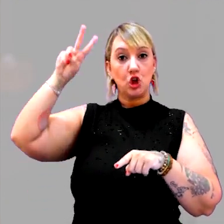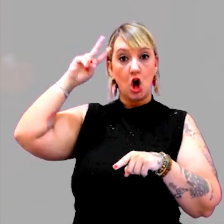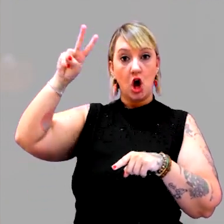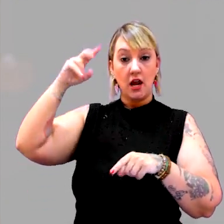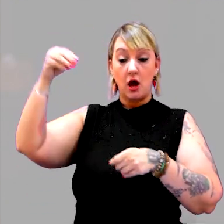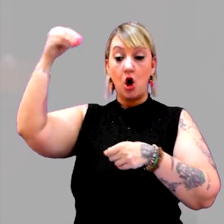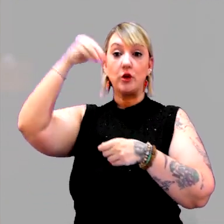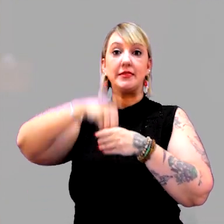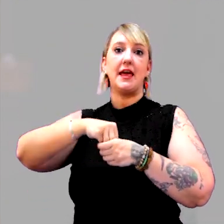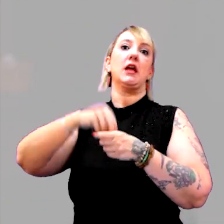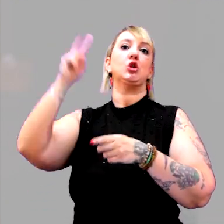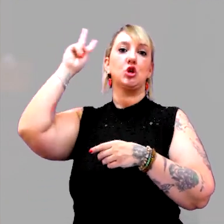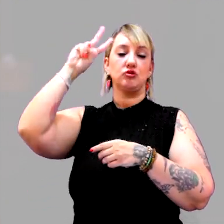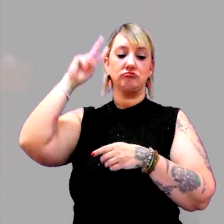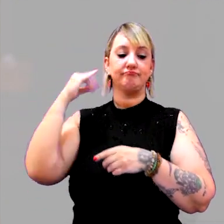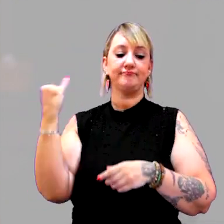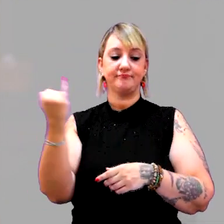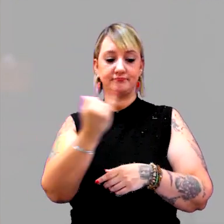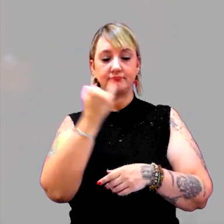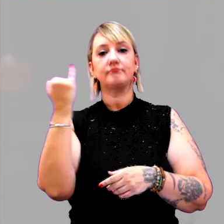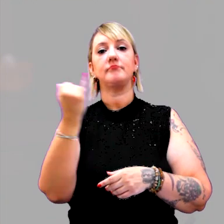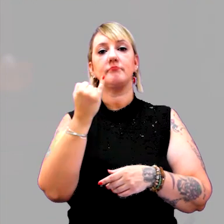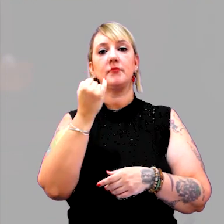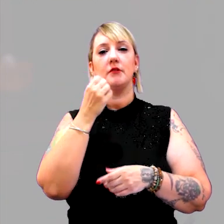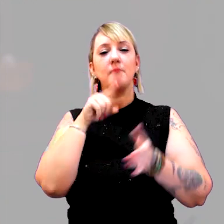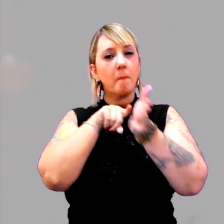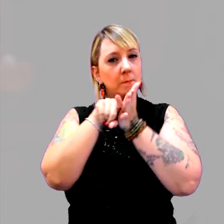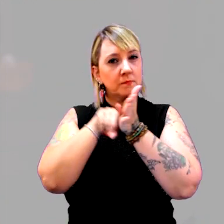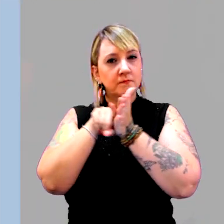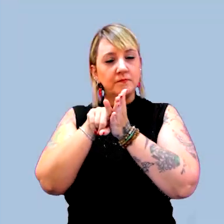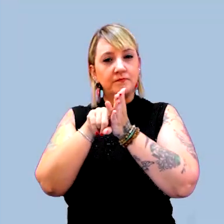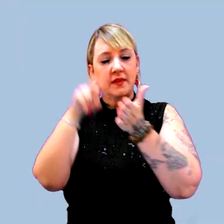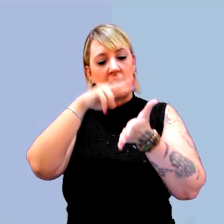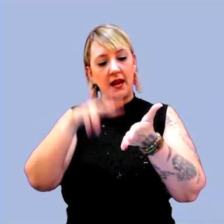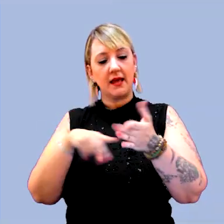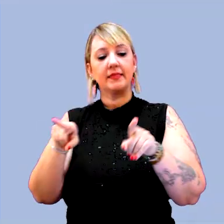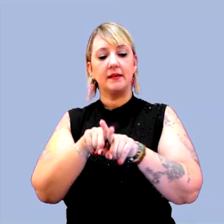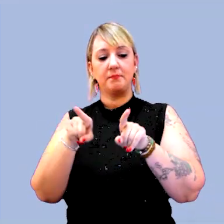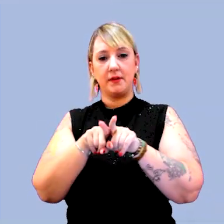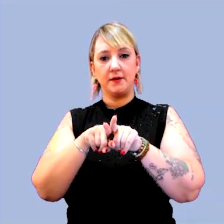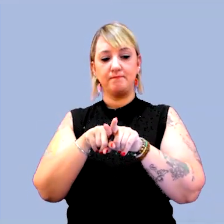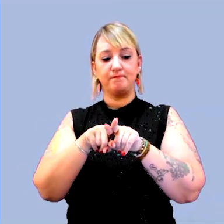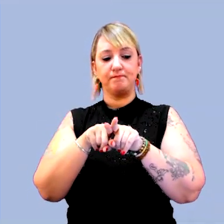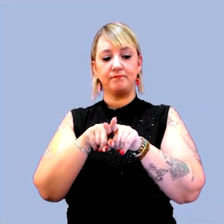que vale a pena uma busca e uma lida. [música]